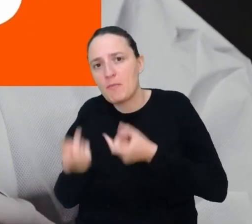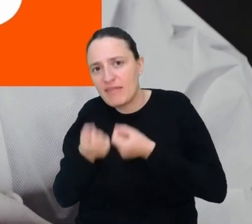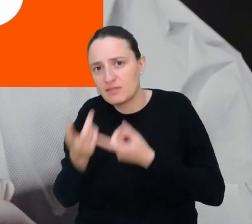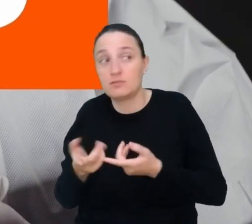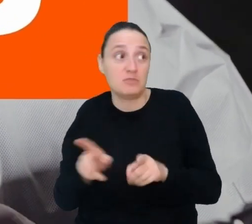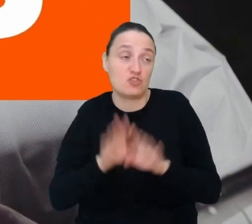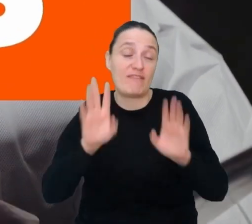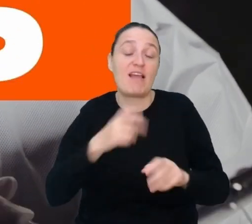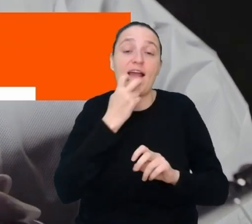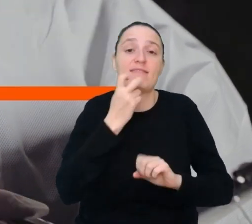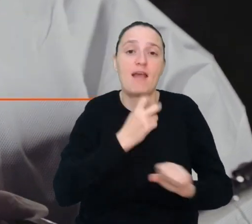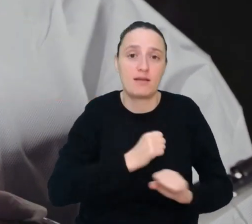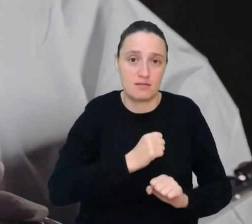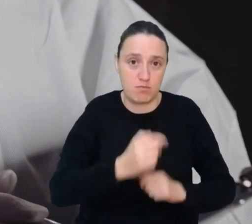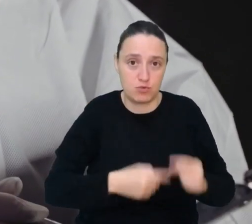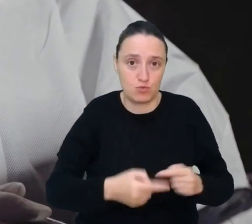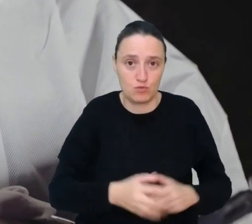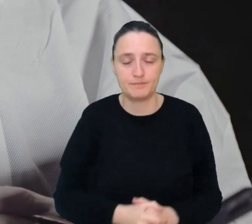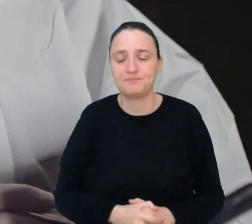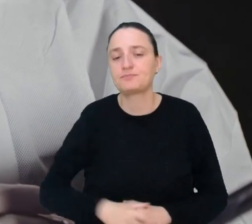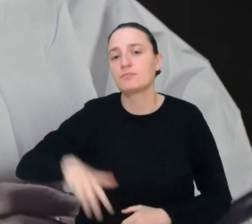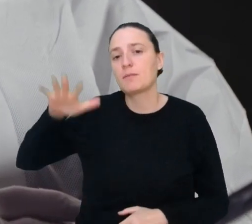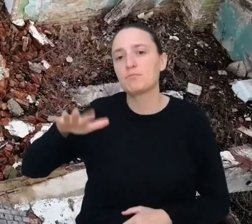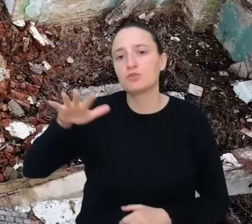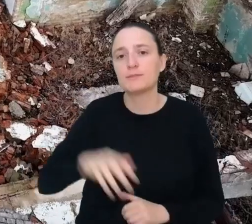Miejsce 5. Przewidywacz trzęsień ziemi.